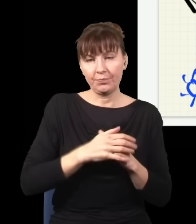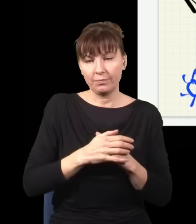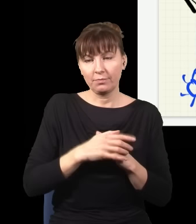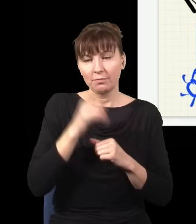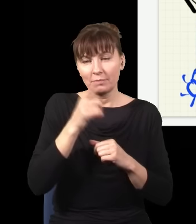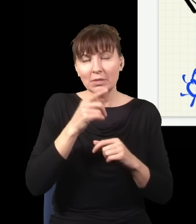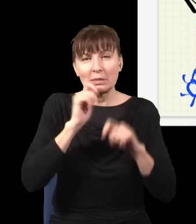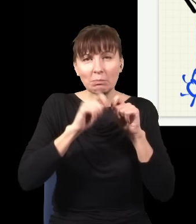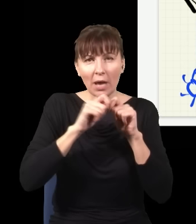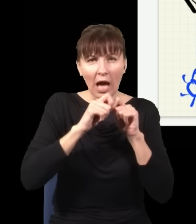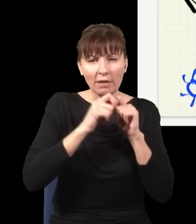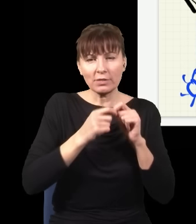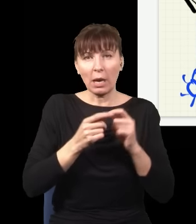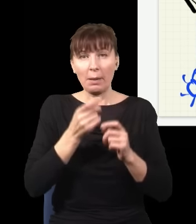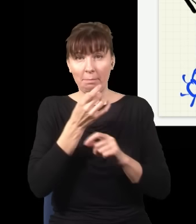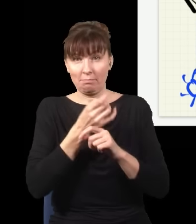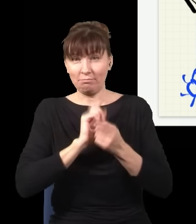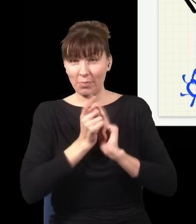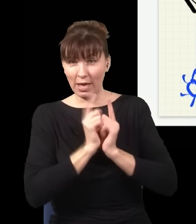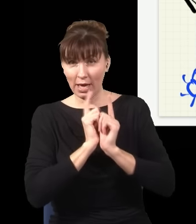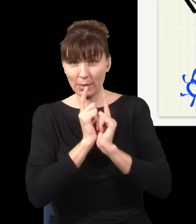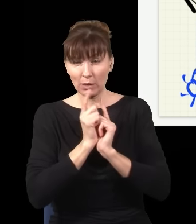i chcemy to opisać formalizmem kwantowej teorii pola, czyli takiej bardziej zaawansowanej wersji